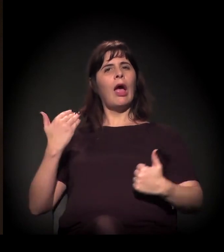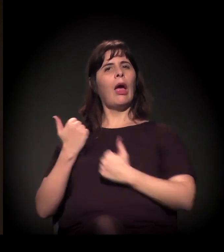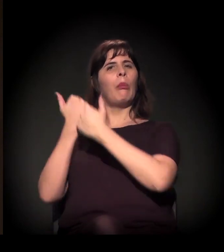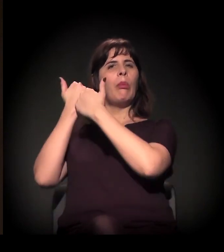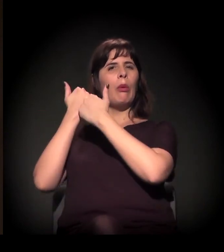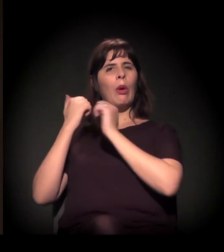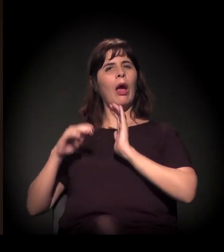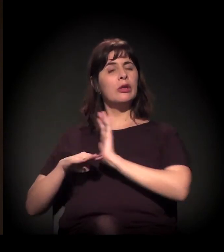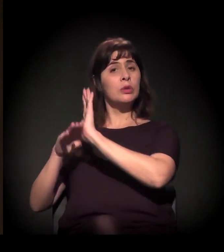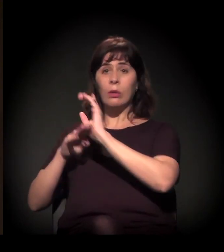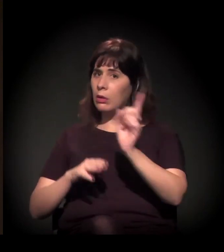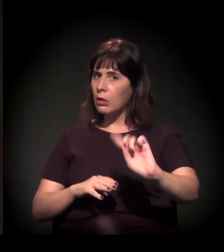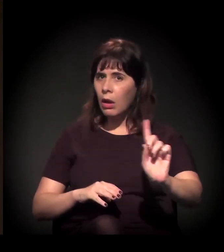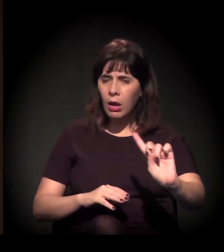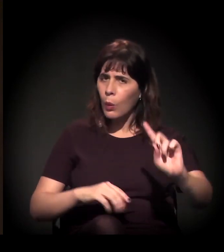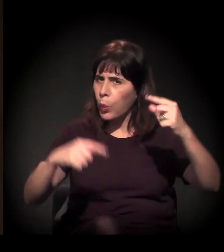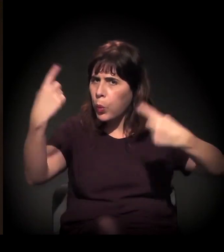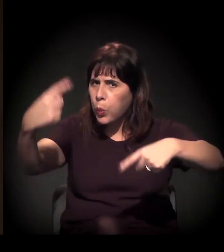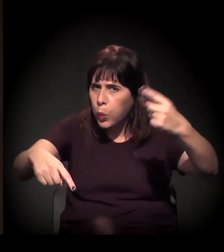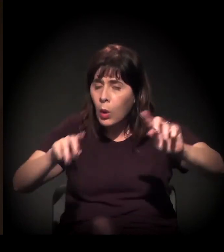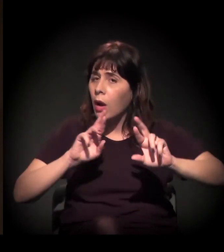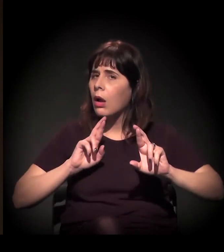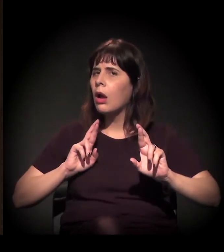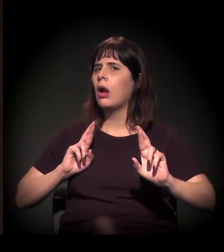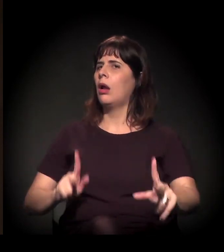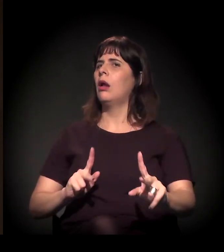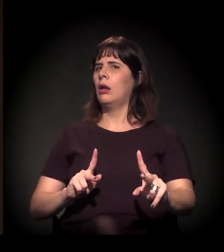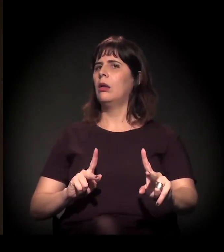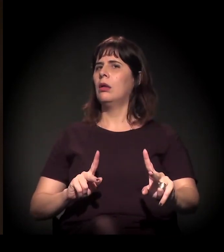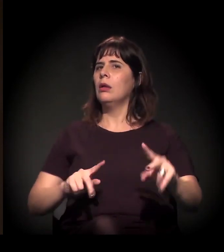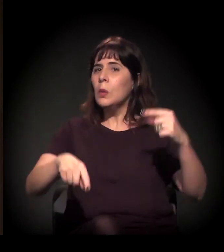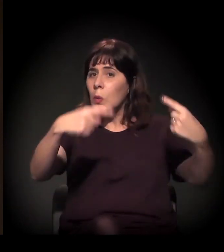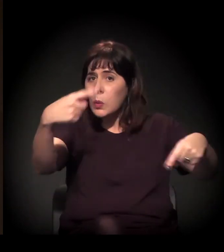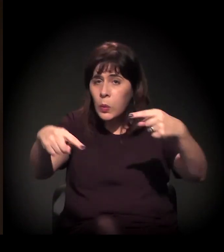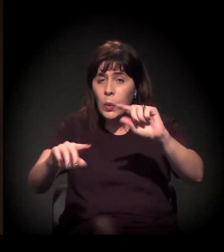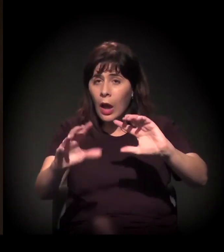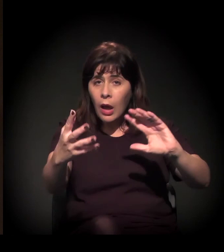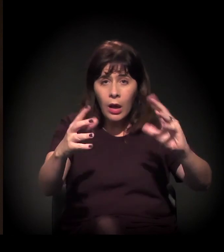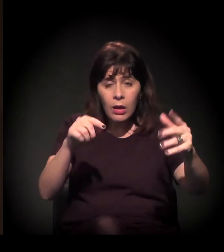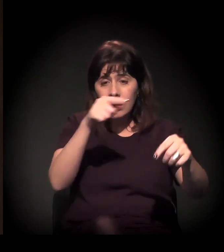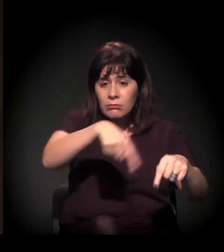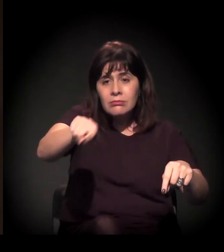existe uma outra agenda em curso no país, nas lutas sociais que nos animam,